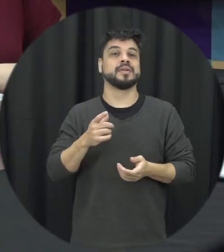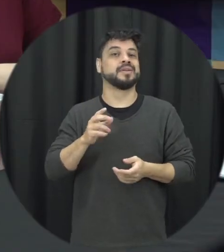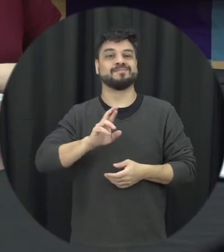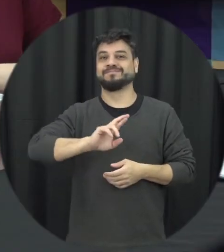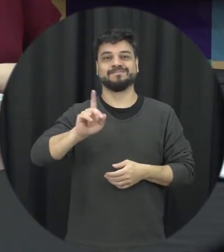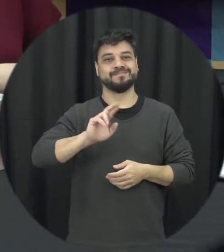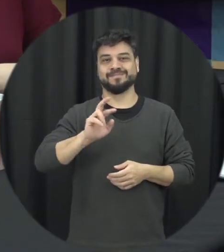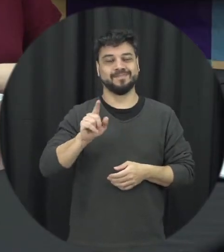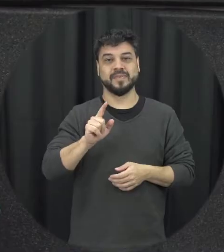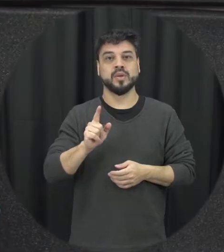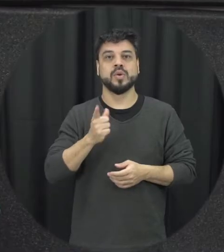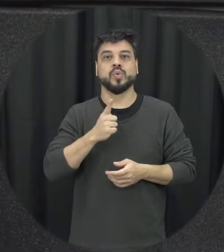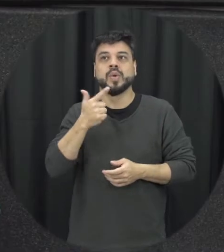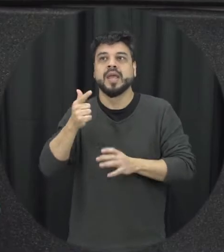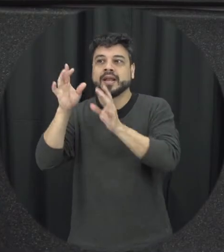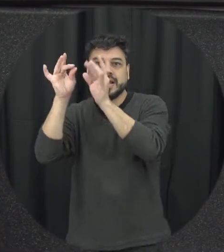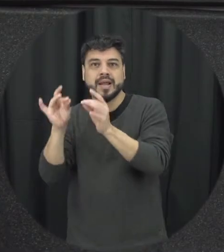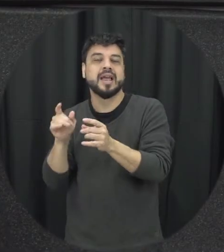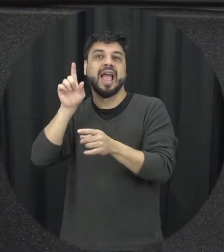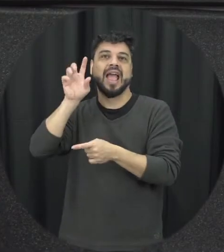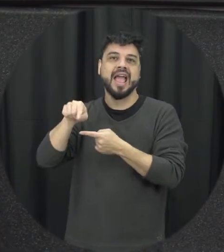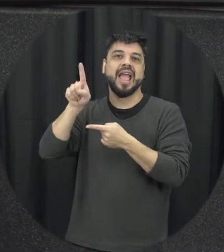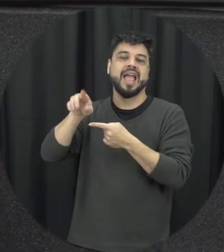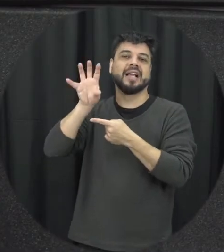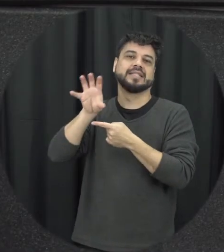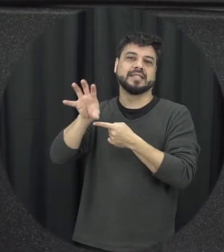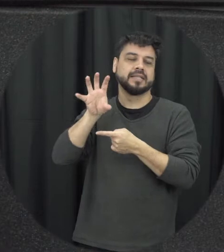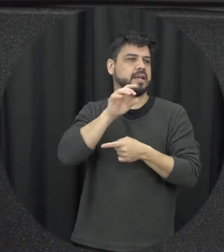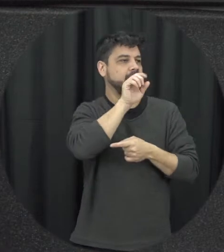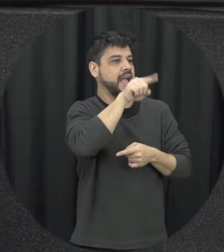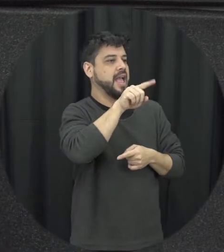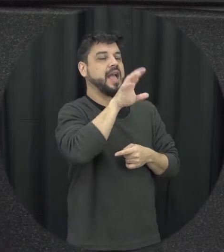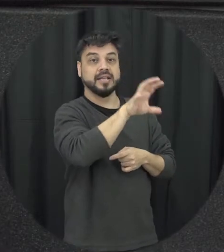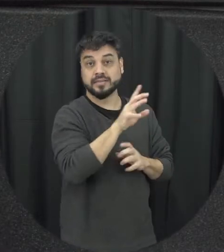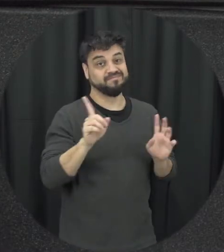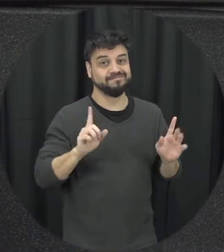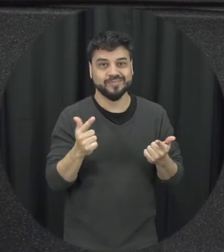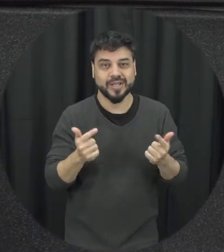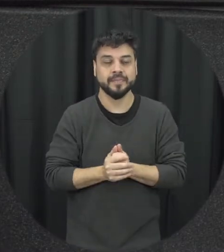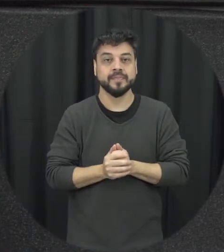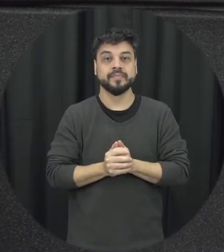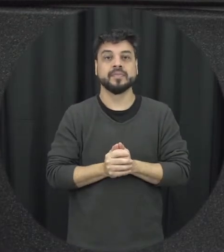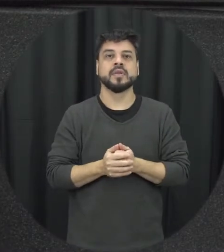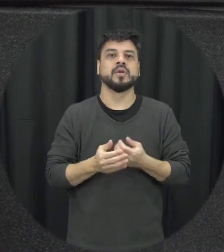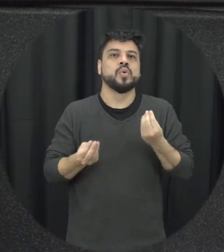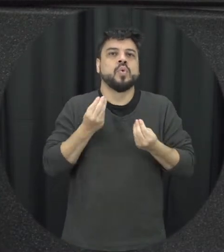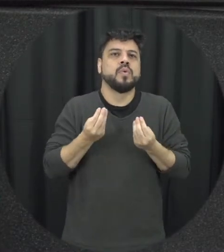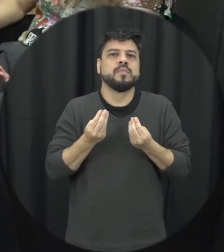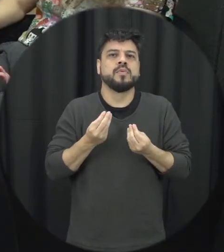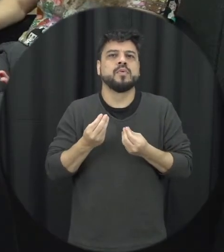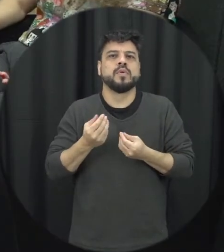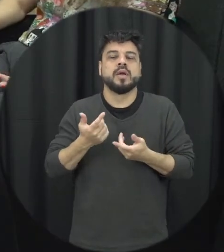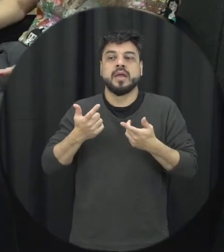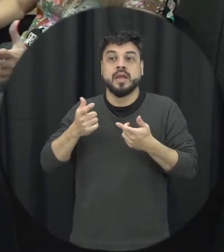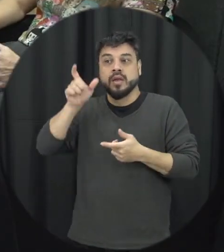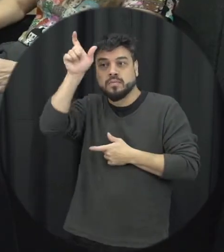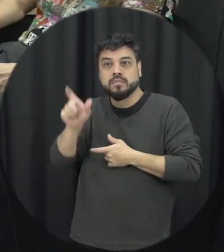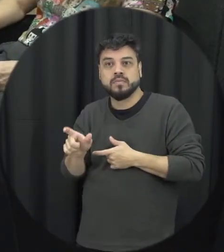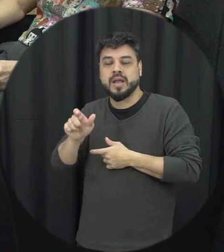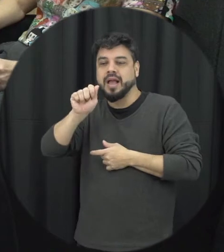não acontece na prática então assim que poderia ser qualquer o perfil aí do agressor primeiro com